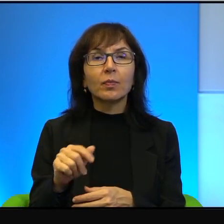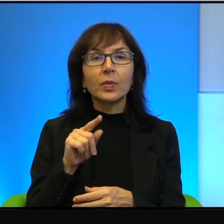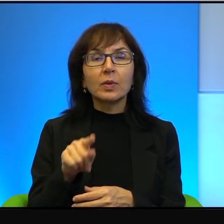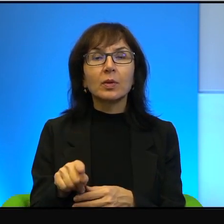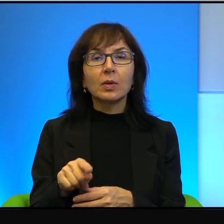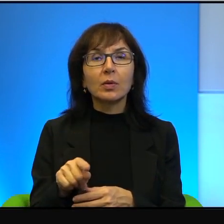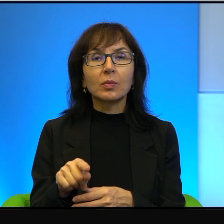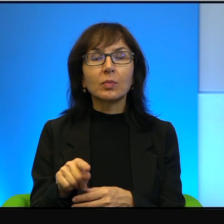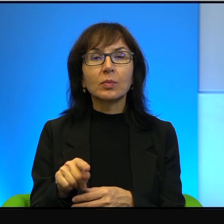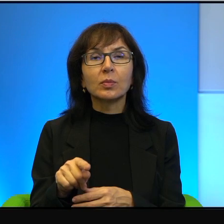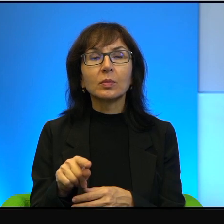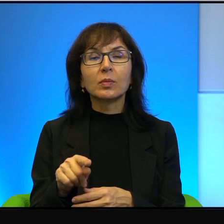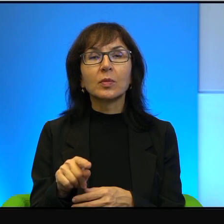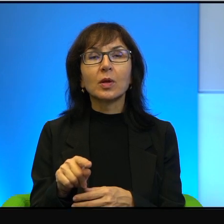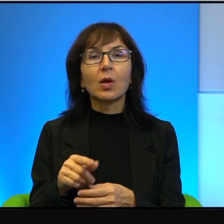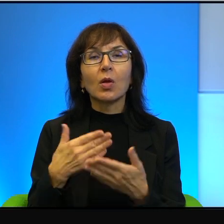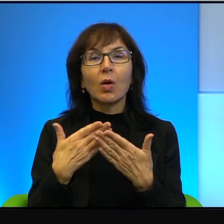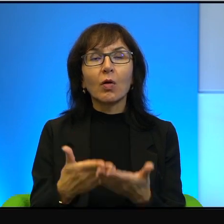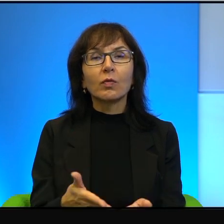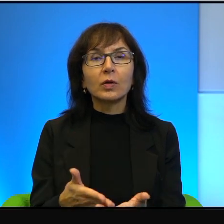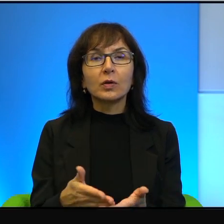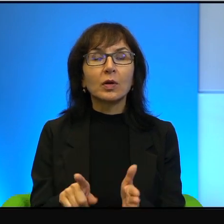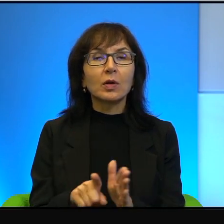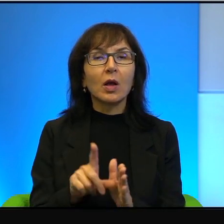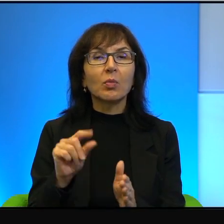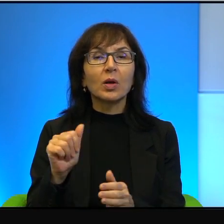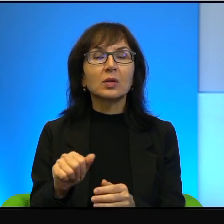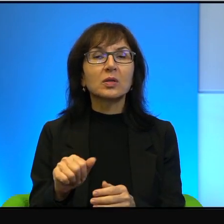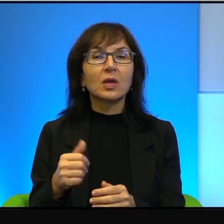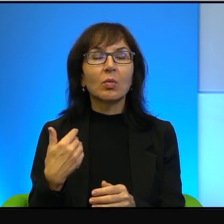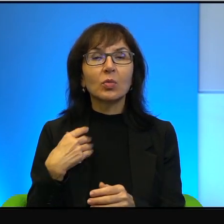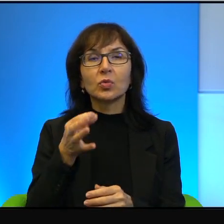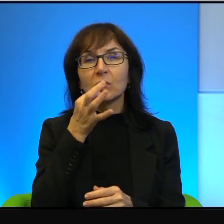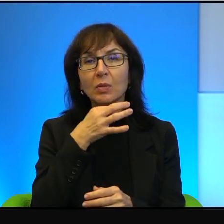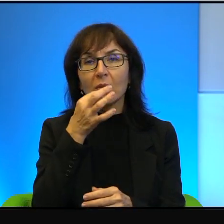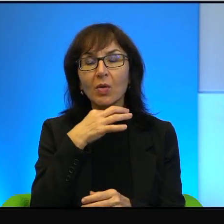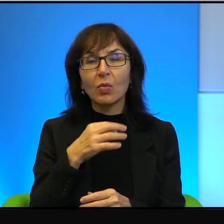tego typu oferta dla palestyńskiej elity politycznej to było stanowczo za mało.